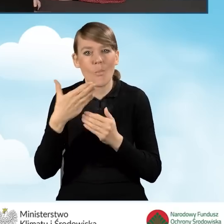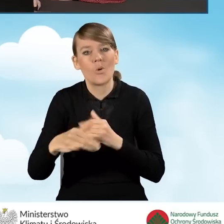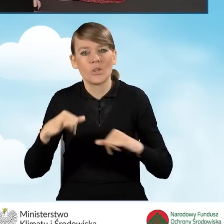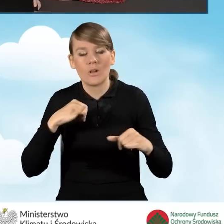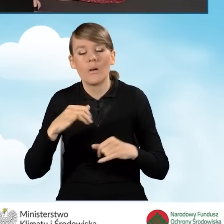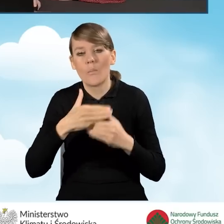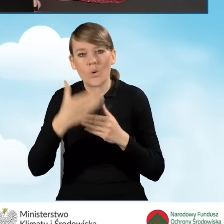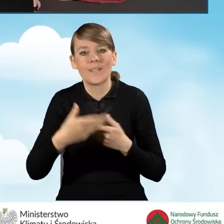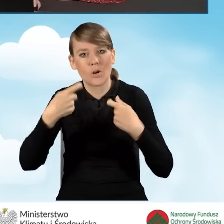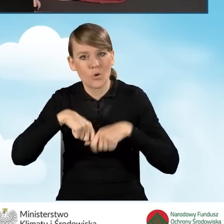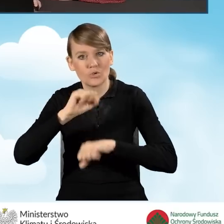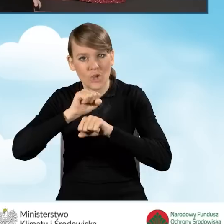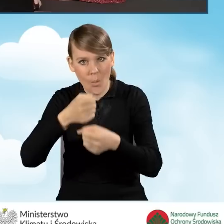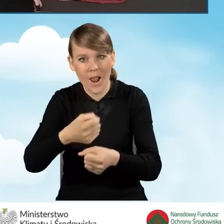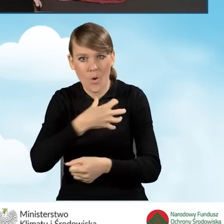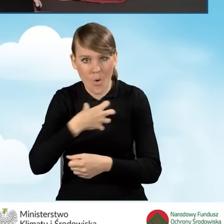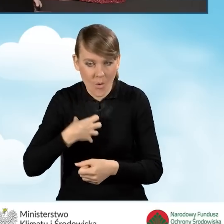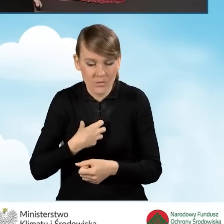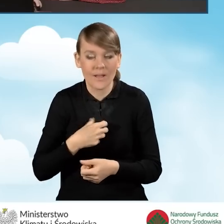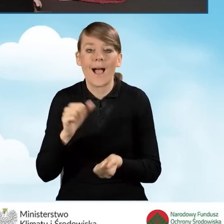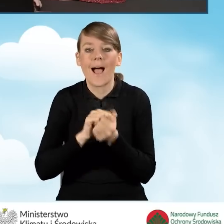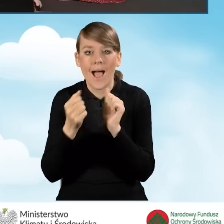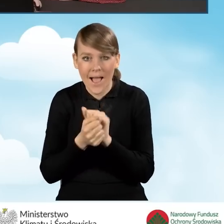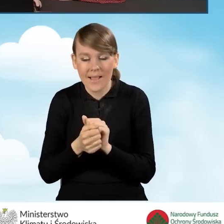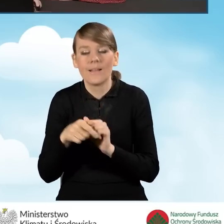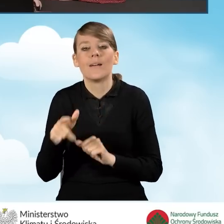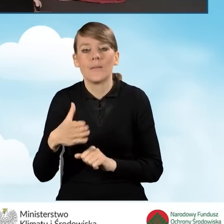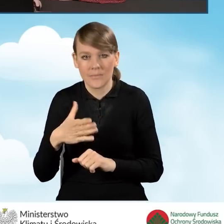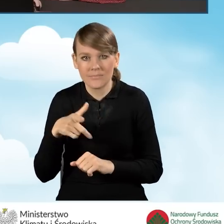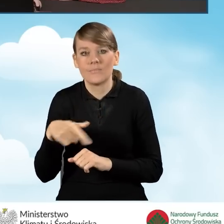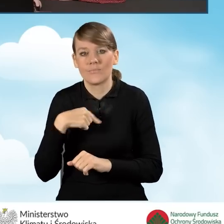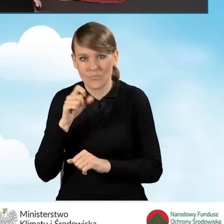działalności gospodarczej bądź też prowadzimy działalność gospodarczą